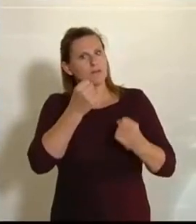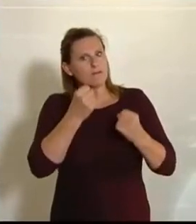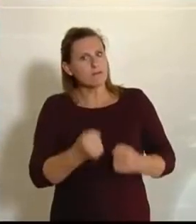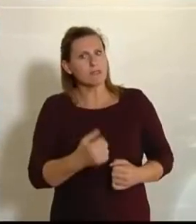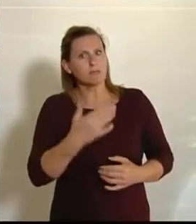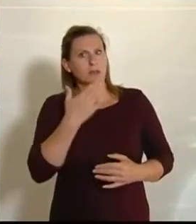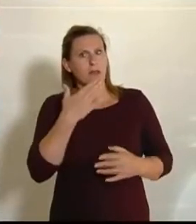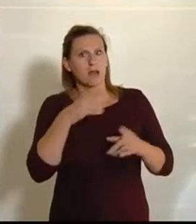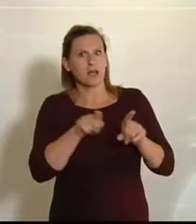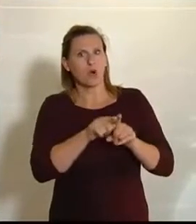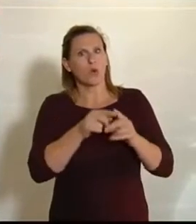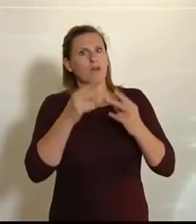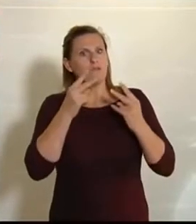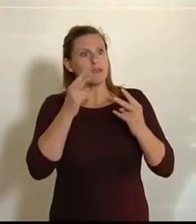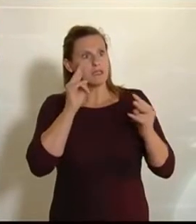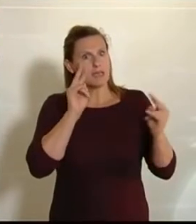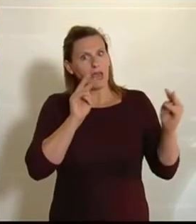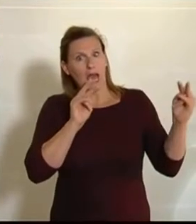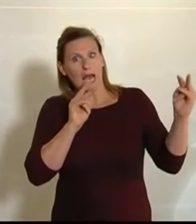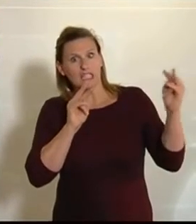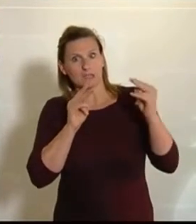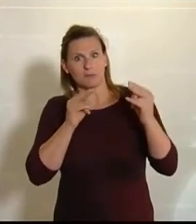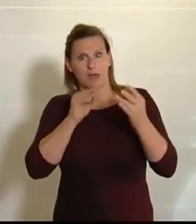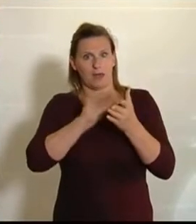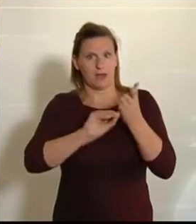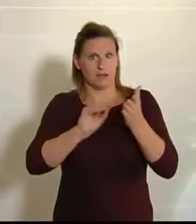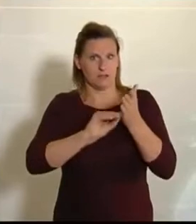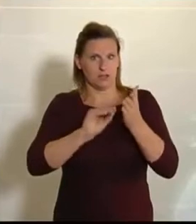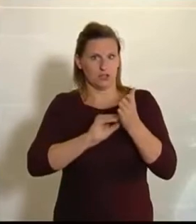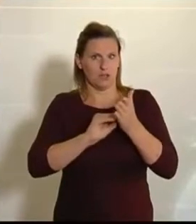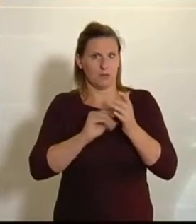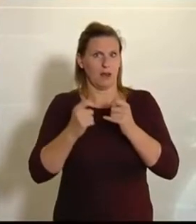wichtigen Aspekt aufgenommen haben, und da geht es um den Bodenverbrauch. Das ist etwas,